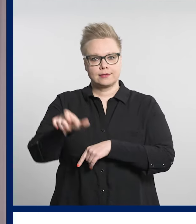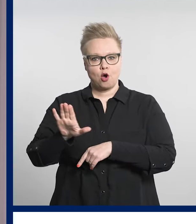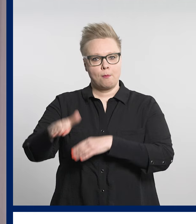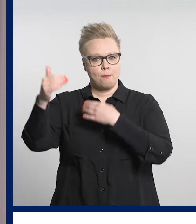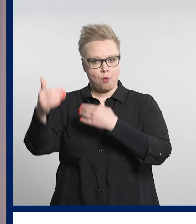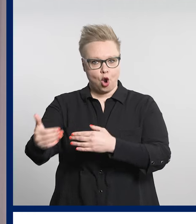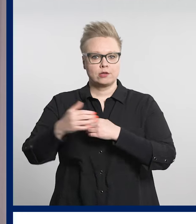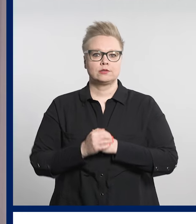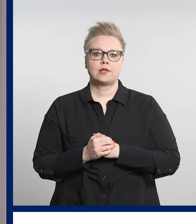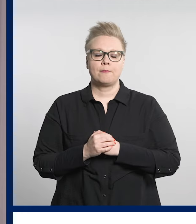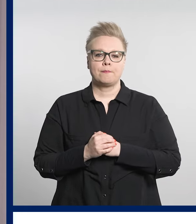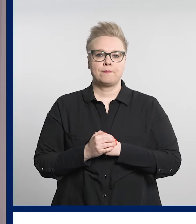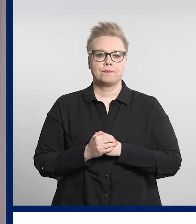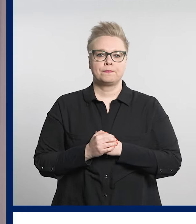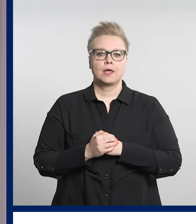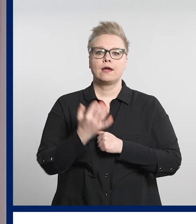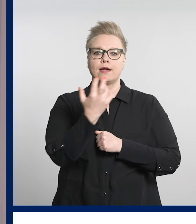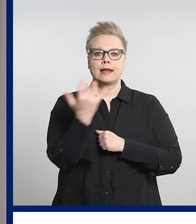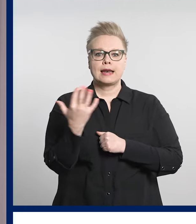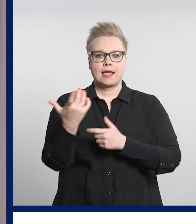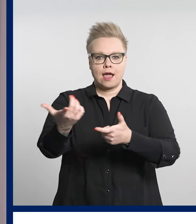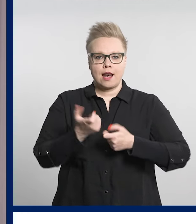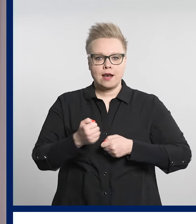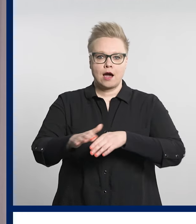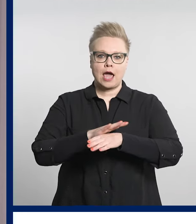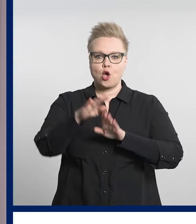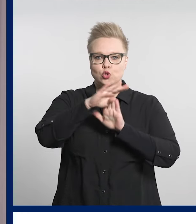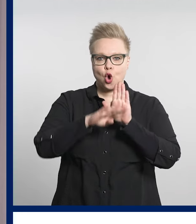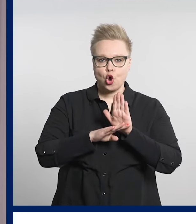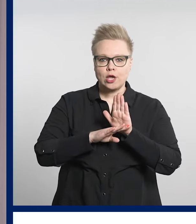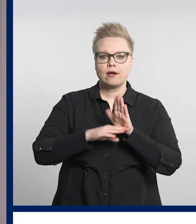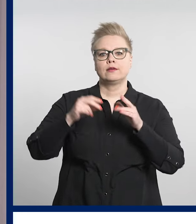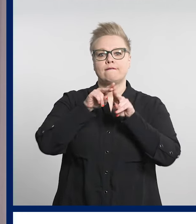Digiklinikan käyttöohjeet löydät verkkosivuiltamme ja